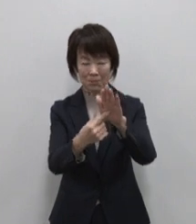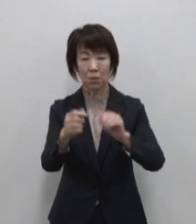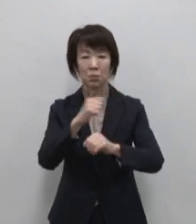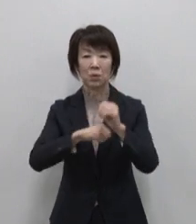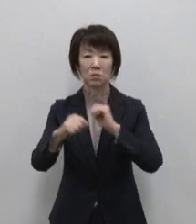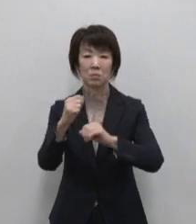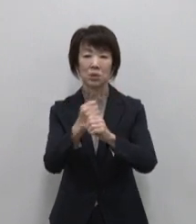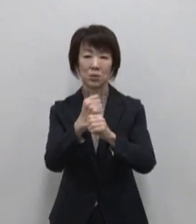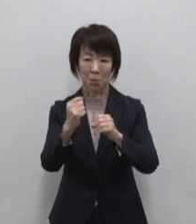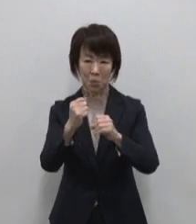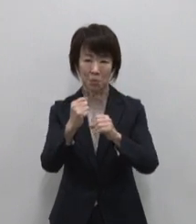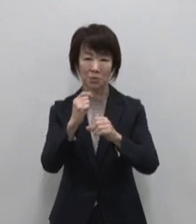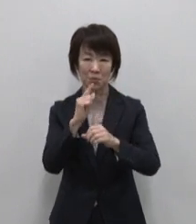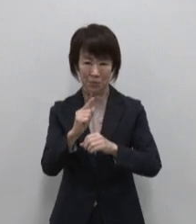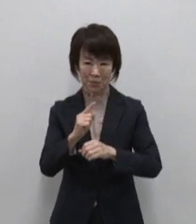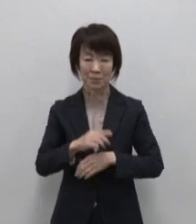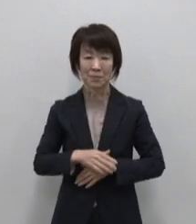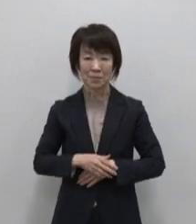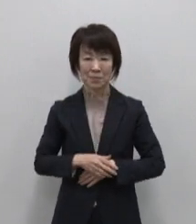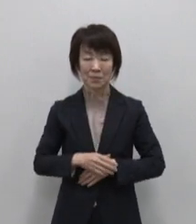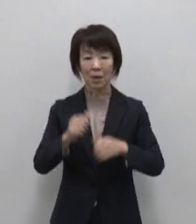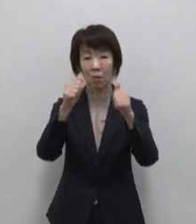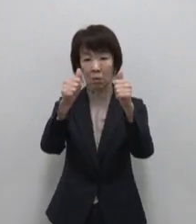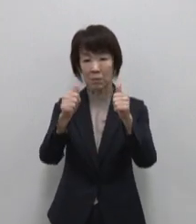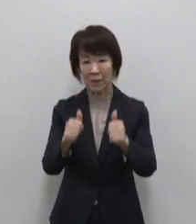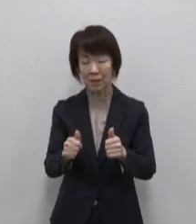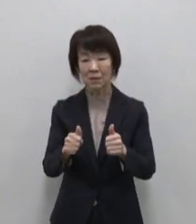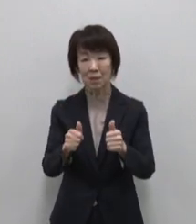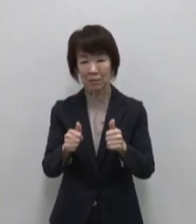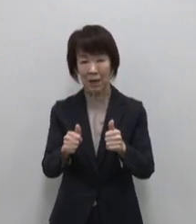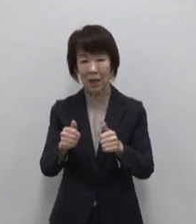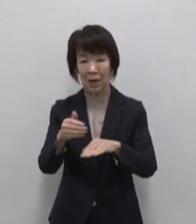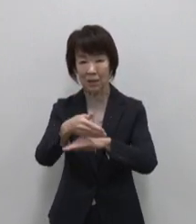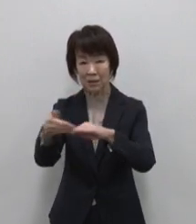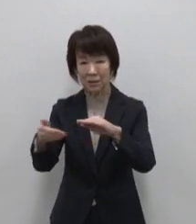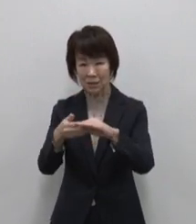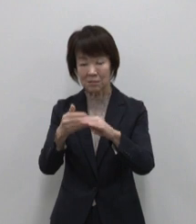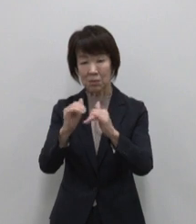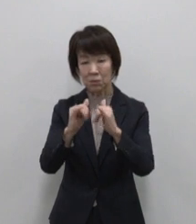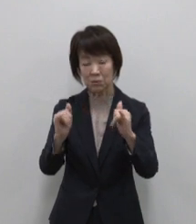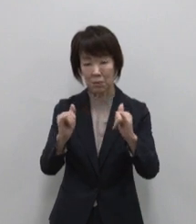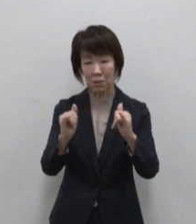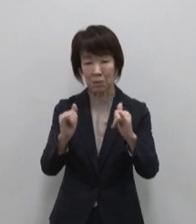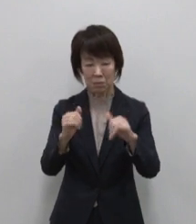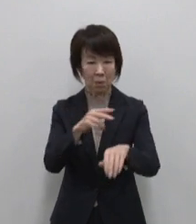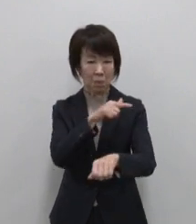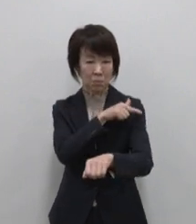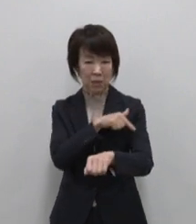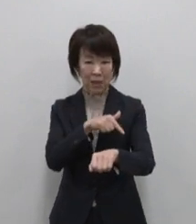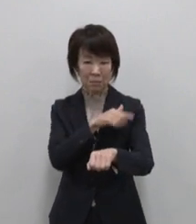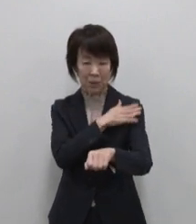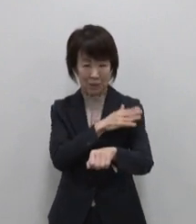東京宝島事業HPでは各島の方々による ブランド化に向けた取組の紹介や